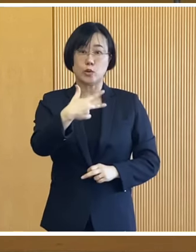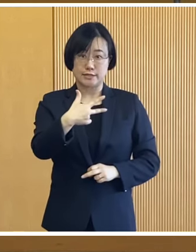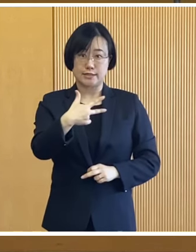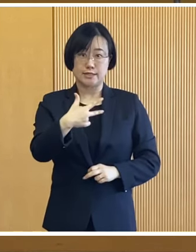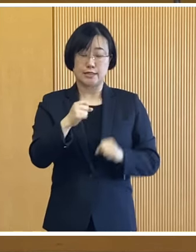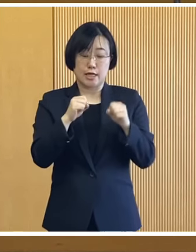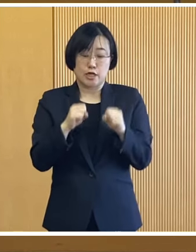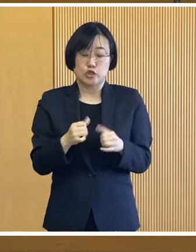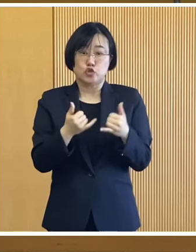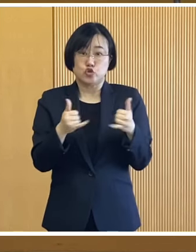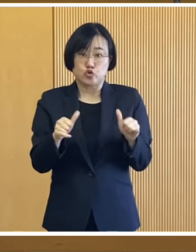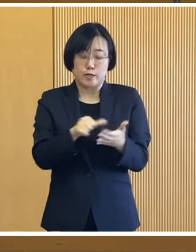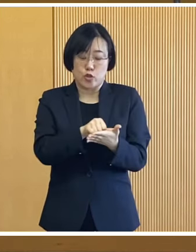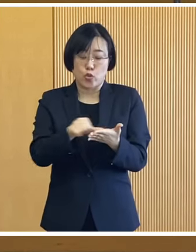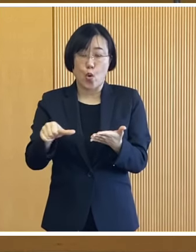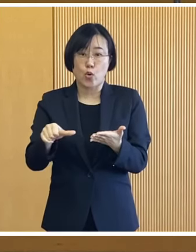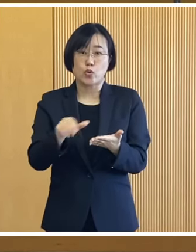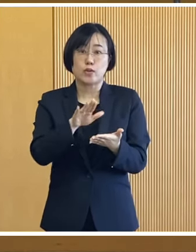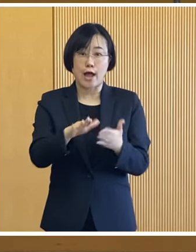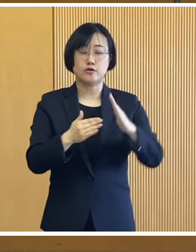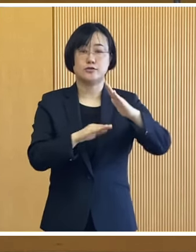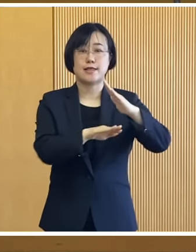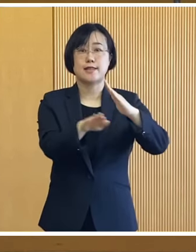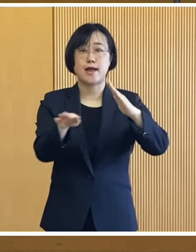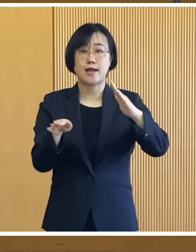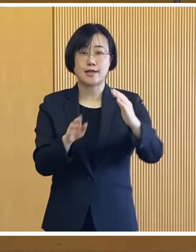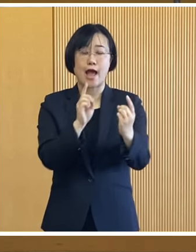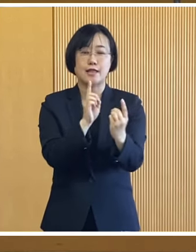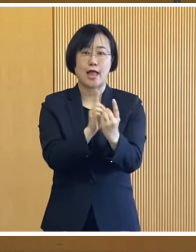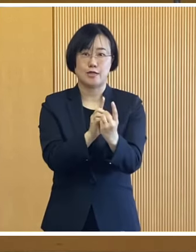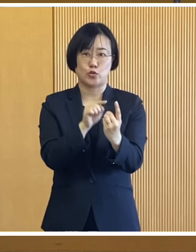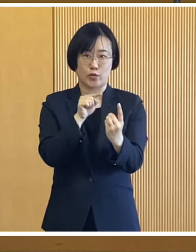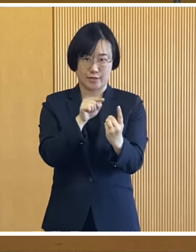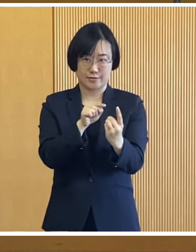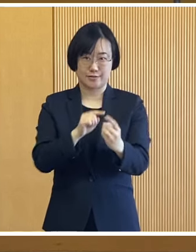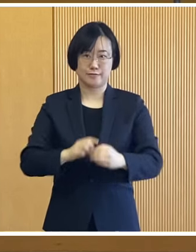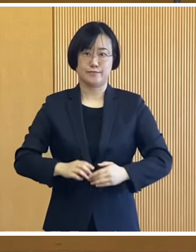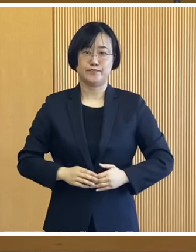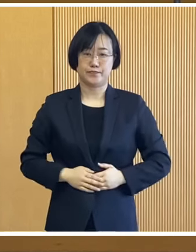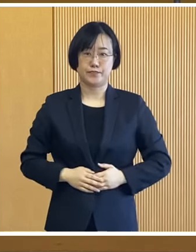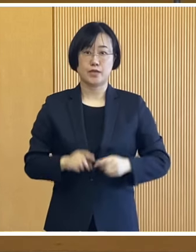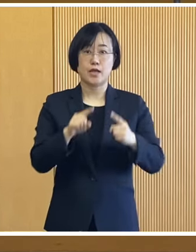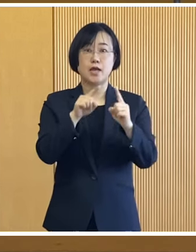帯広市に住民登録している世帯が 対象となります